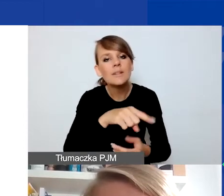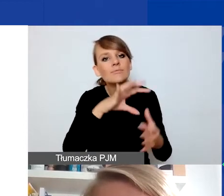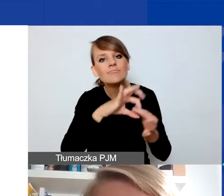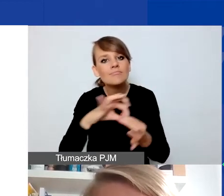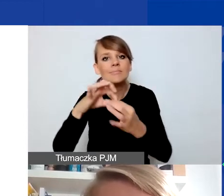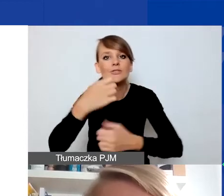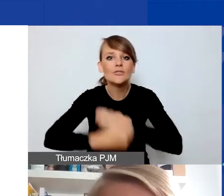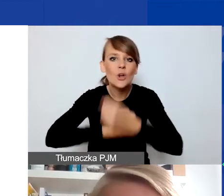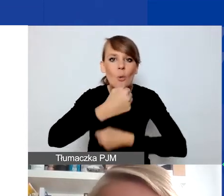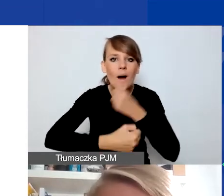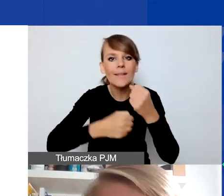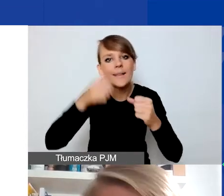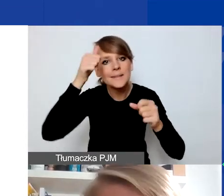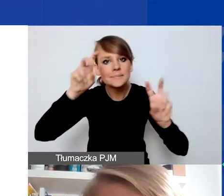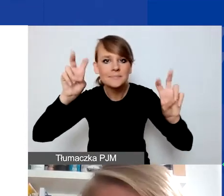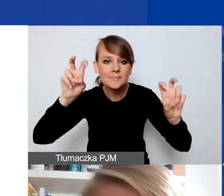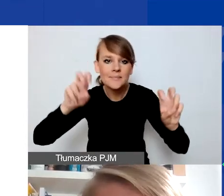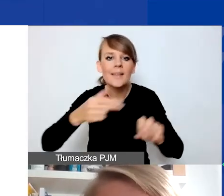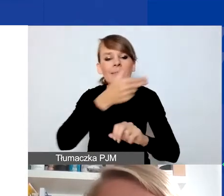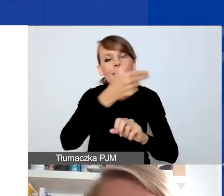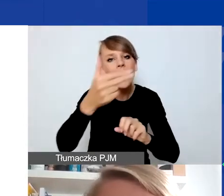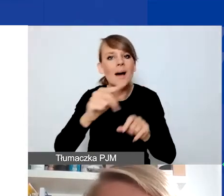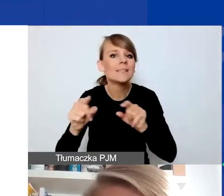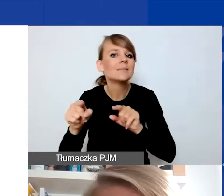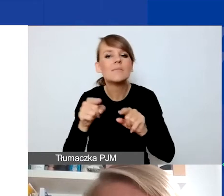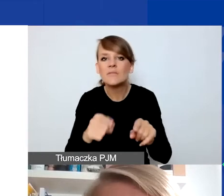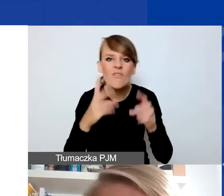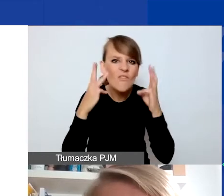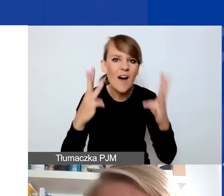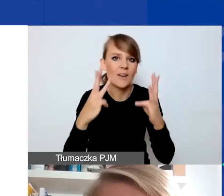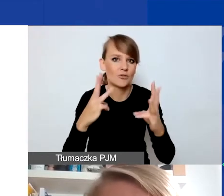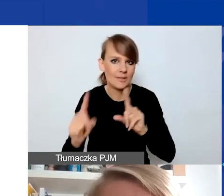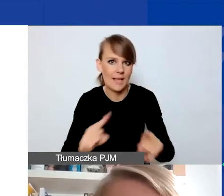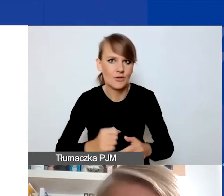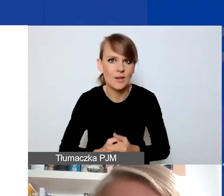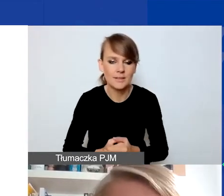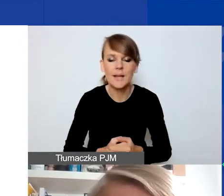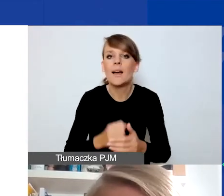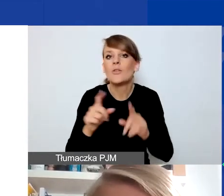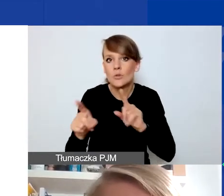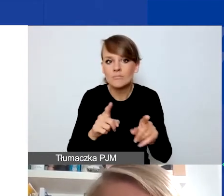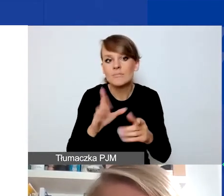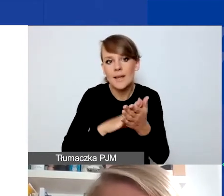które my określamy jako tematy o znaczeniu szczególnym. Jeśli złożycie państwo wniosek w którymś z tych obszarów,